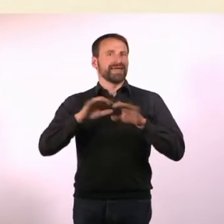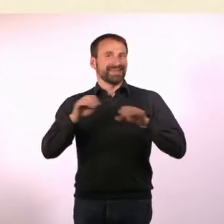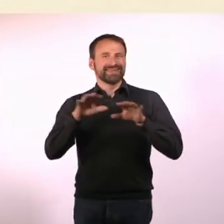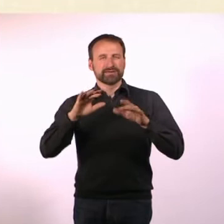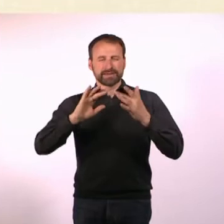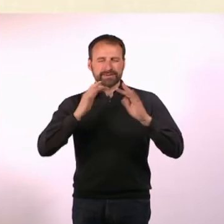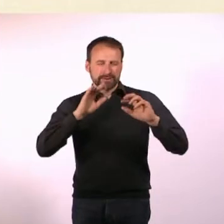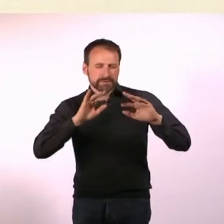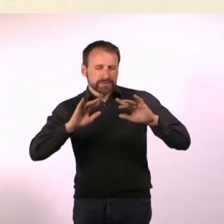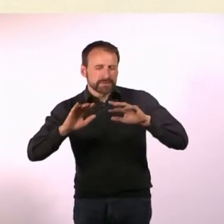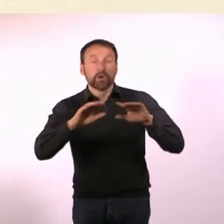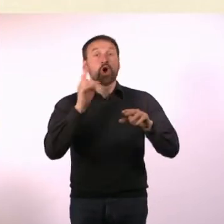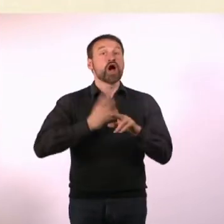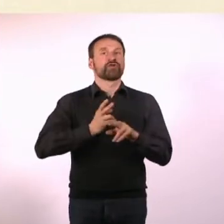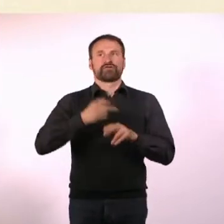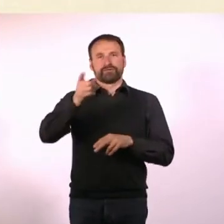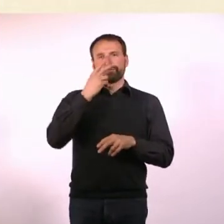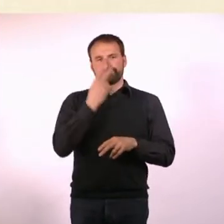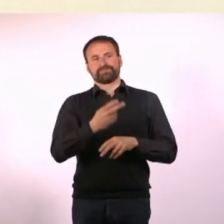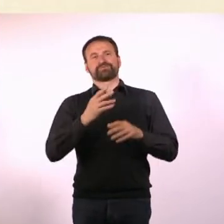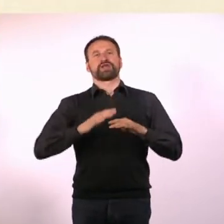Da war das irgendwie speziell genug, um interessant zu sein.